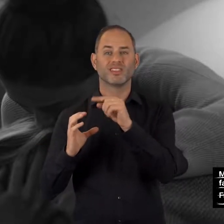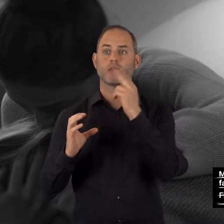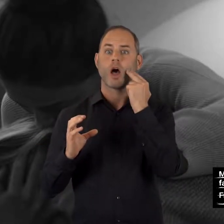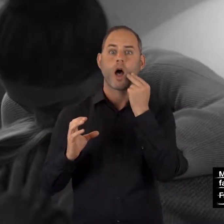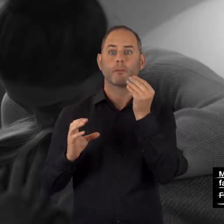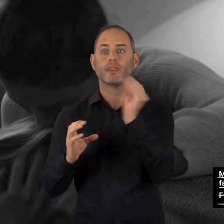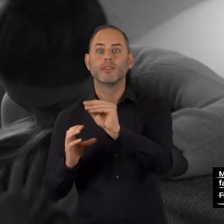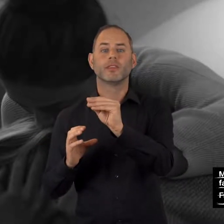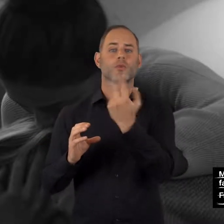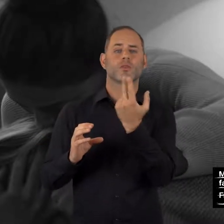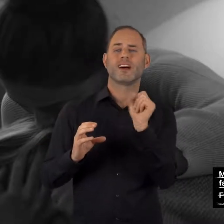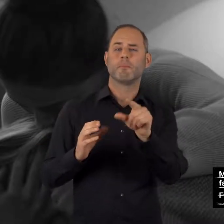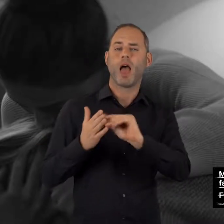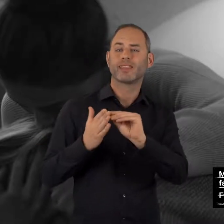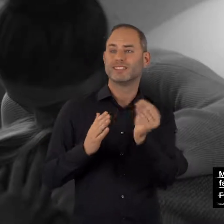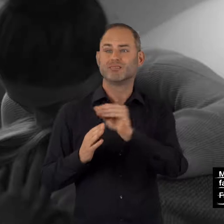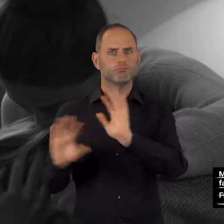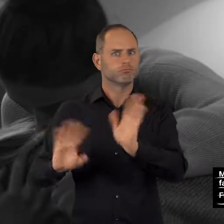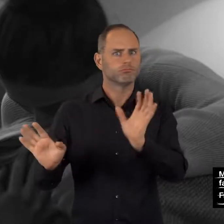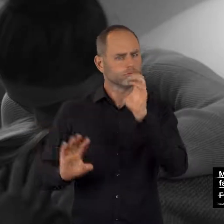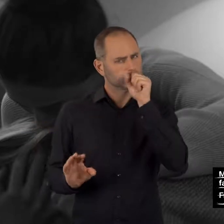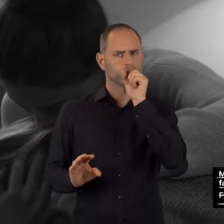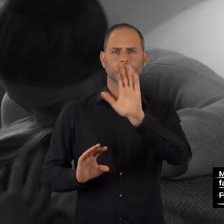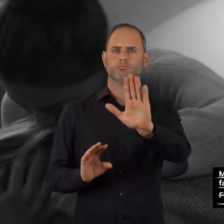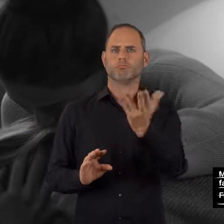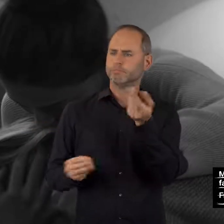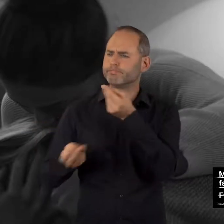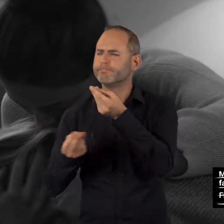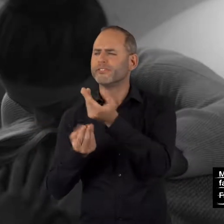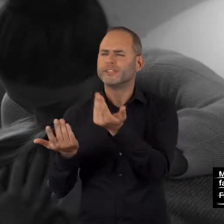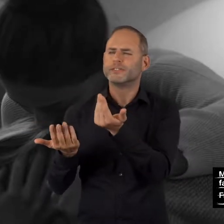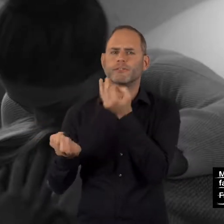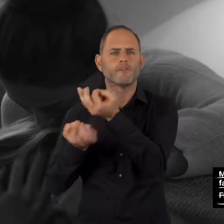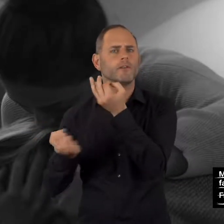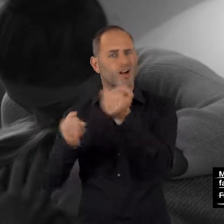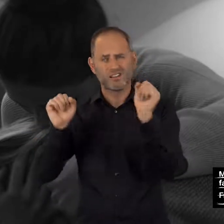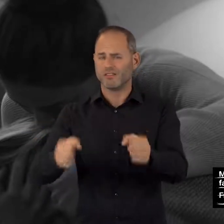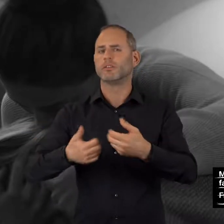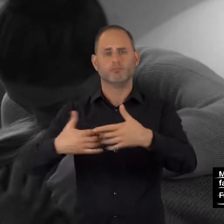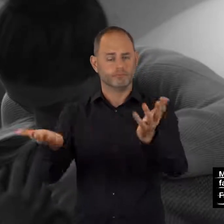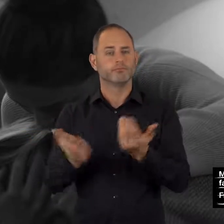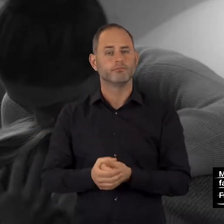Name und E-Mail-Adresse müssen nicht angegeben werden.